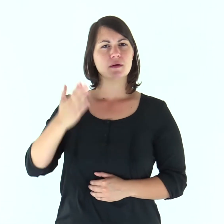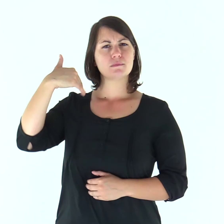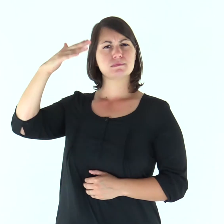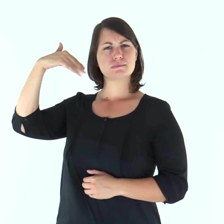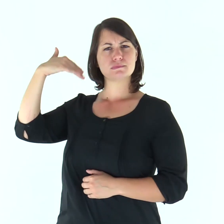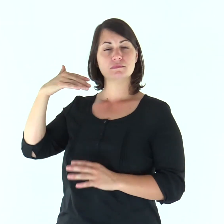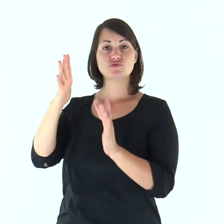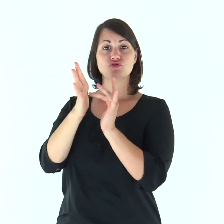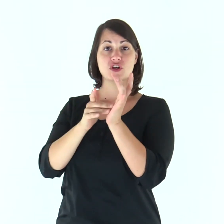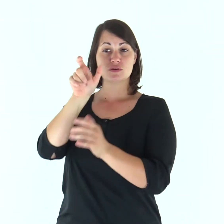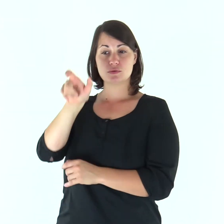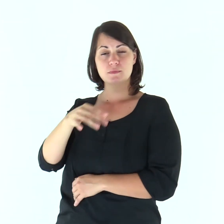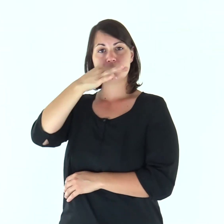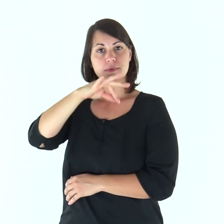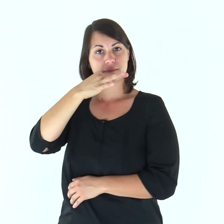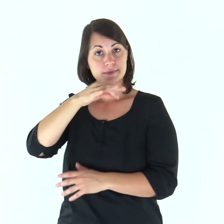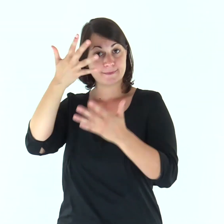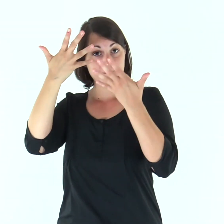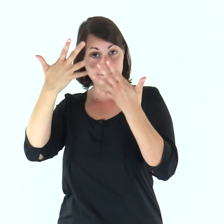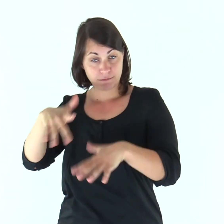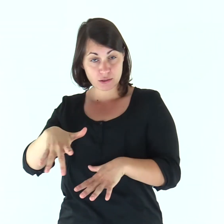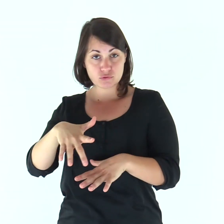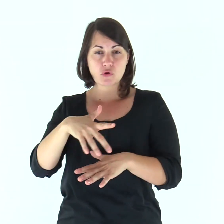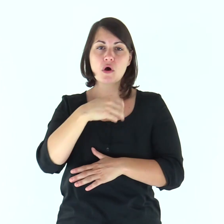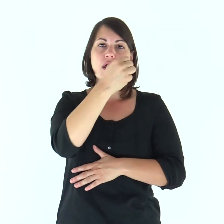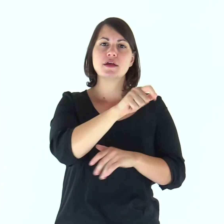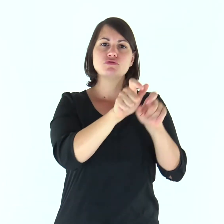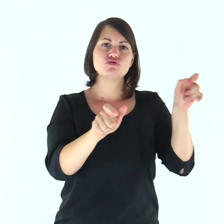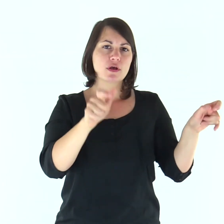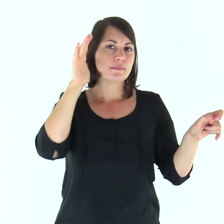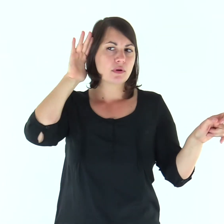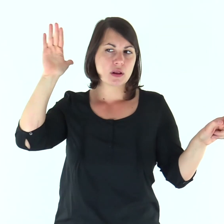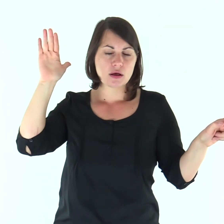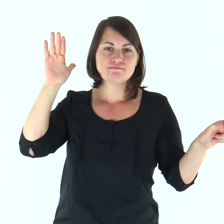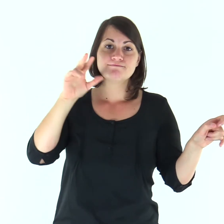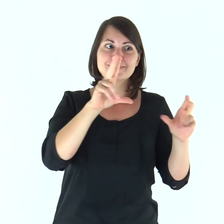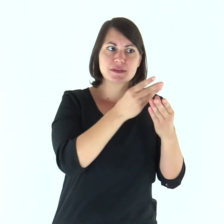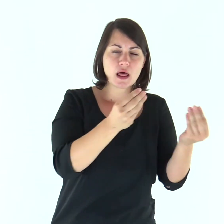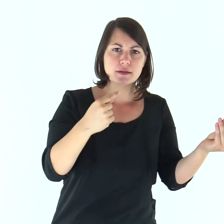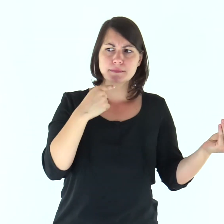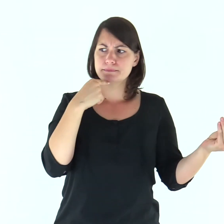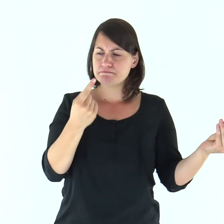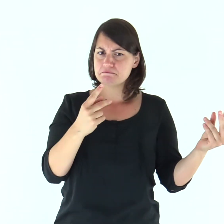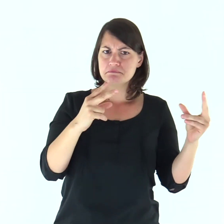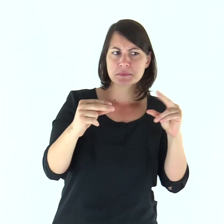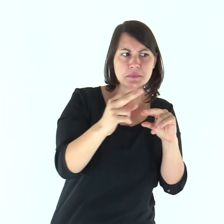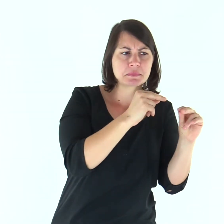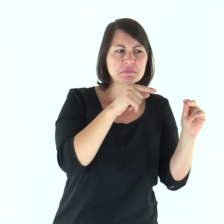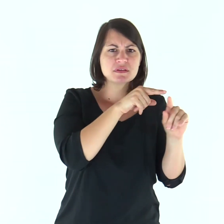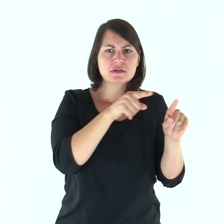In quel tempo, molti dei discepoli di Gesù, dopo aver ascoltato, dissero: